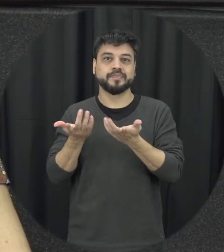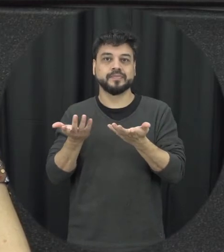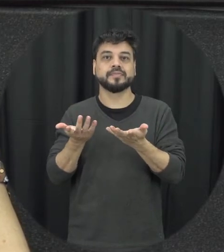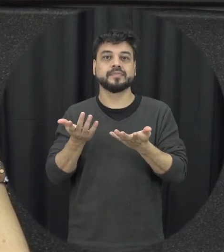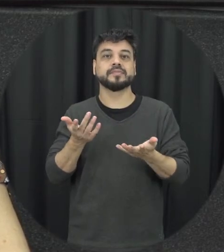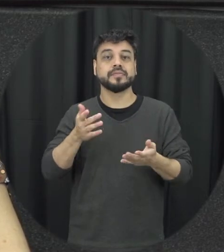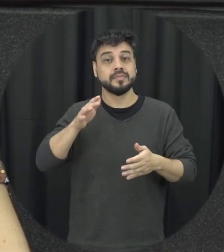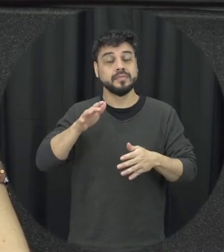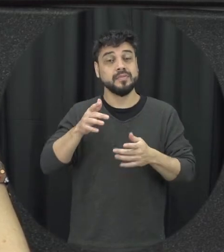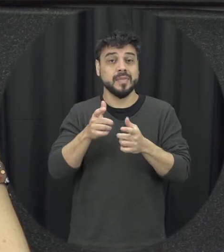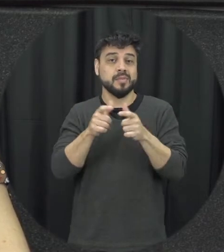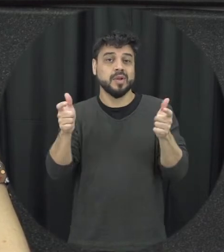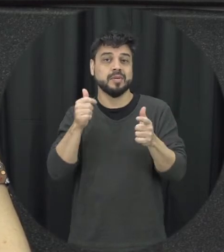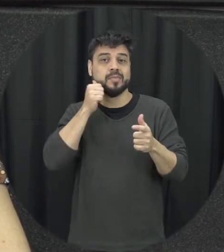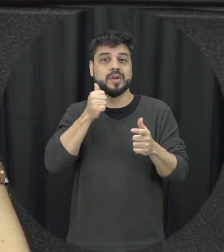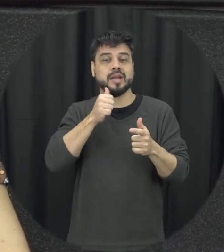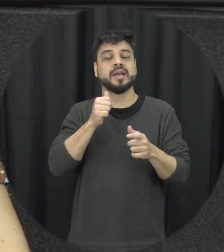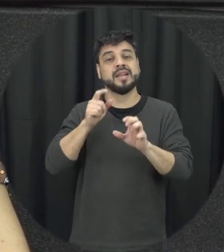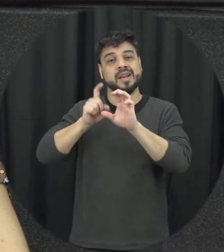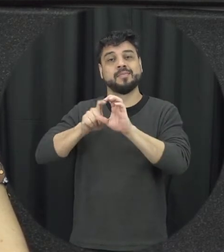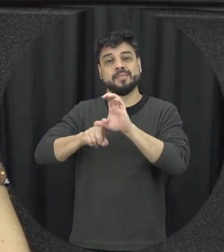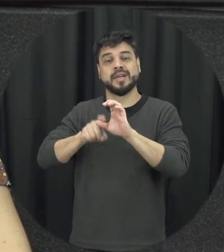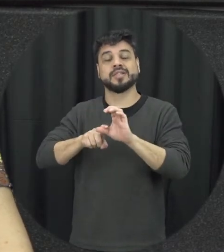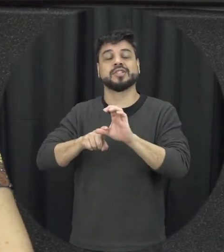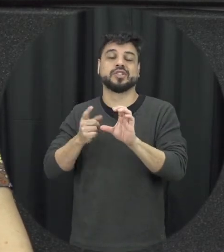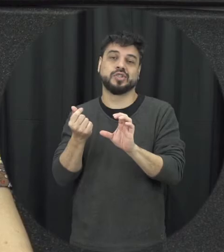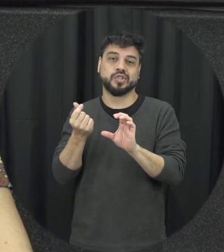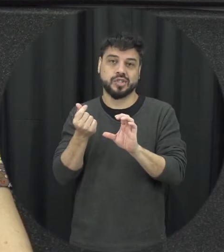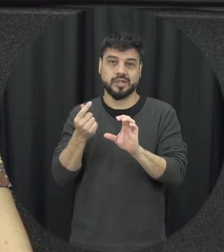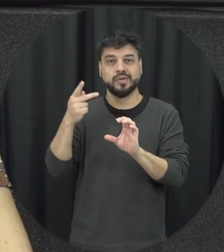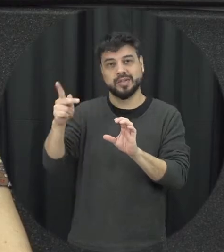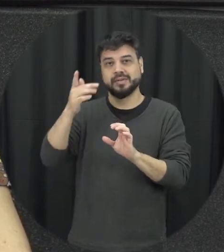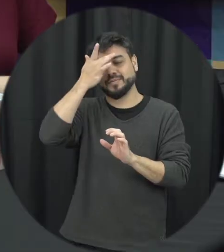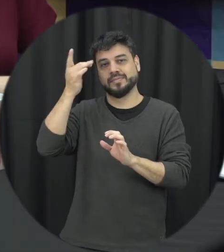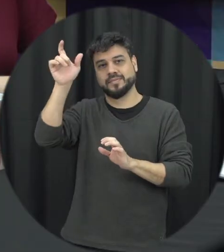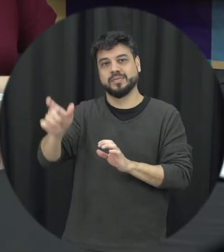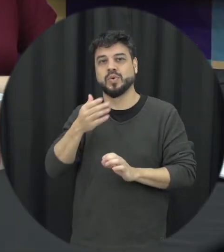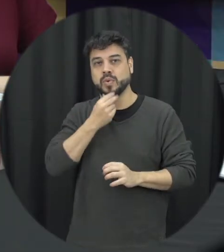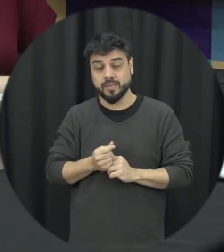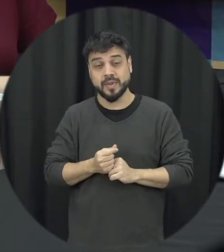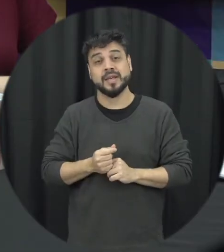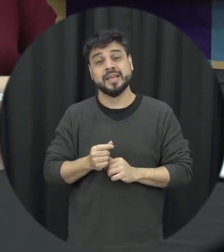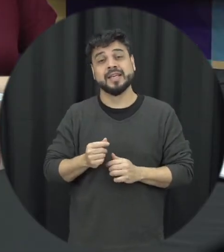muitas vezes depende economicamente né não se na mente do agressor é um são esses aspectos Então